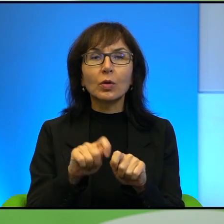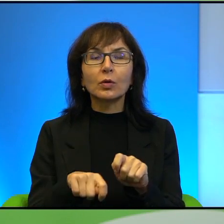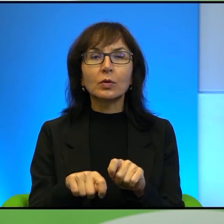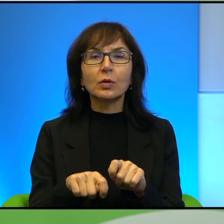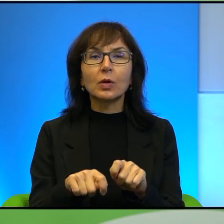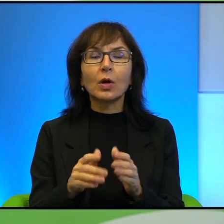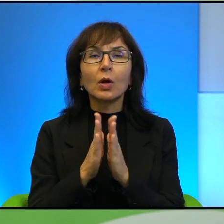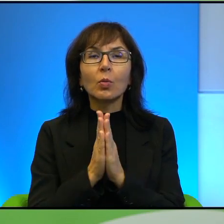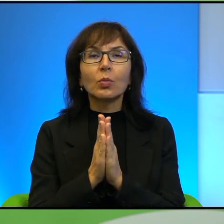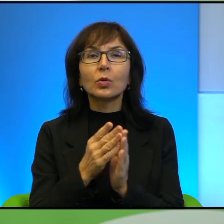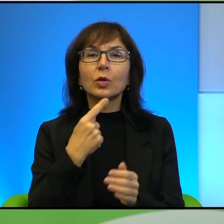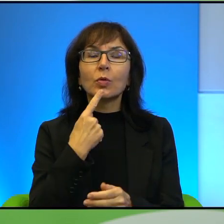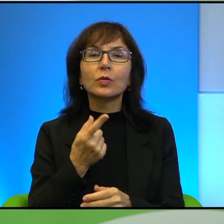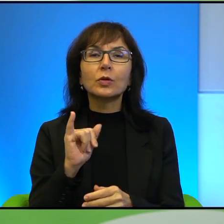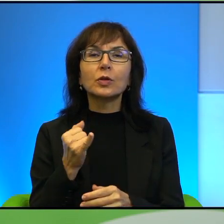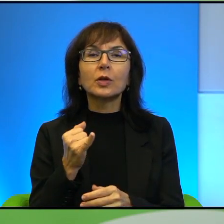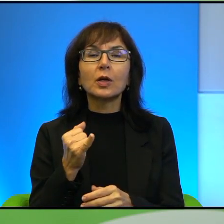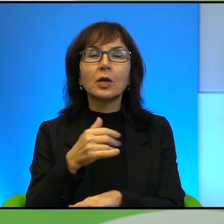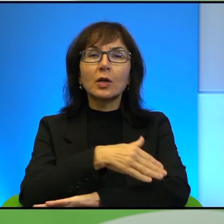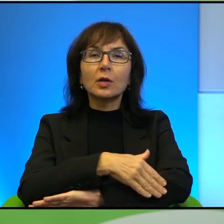Proszę powiedzieć, jak przebiegają te granice na tym terenie?